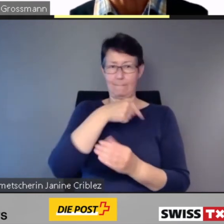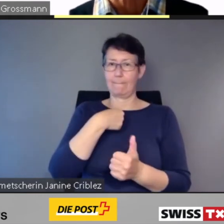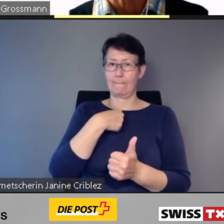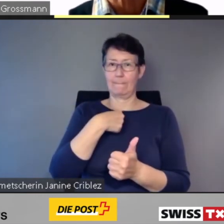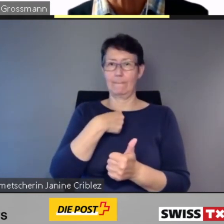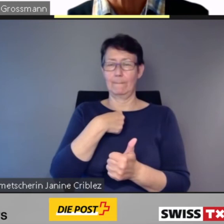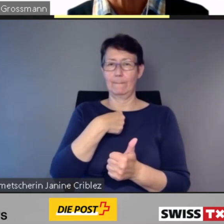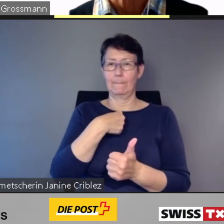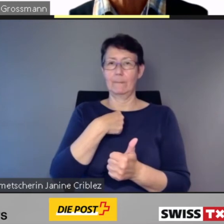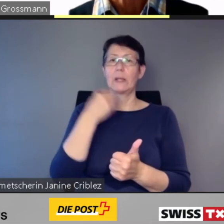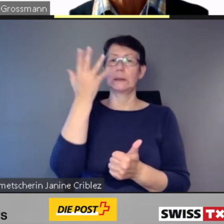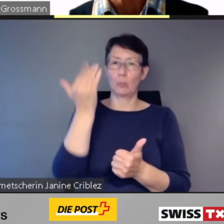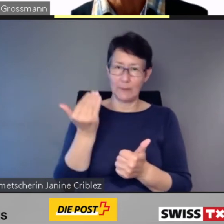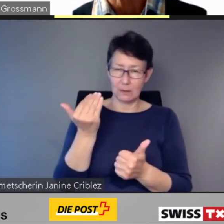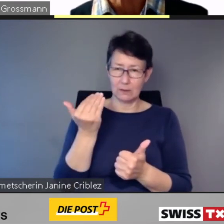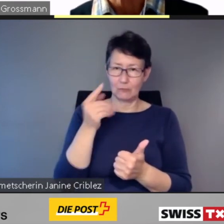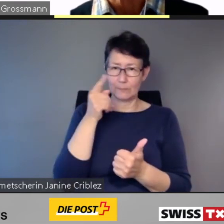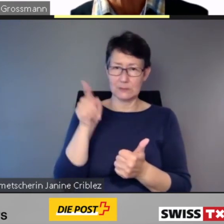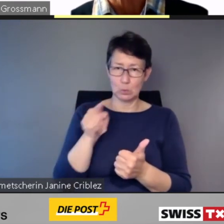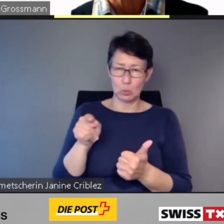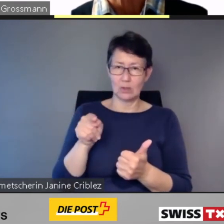Und auch,